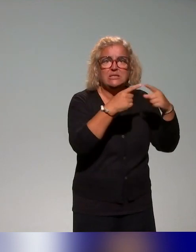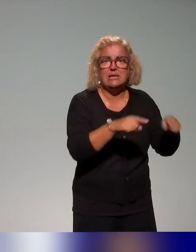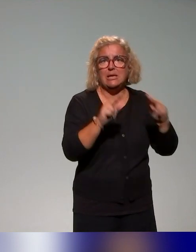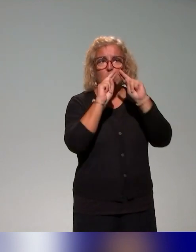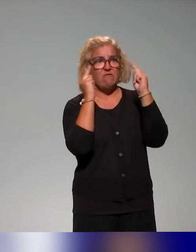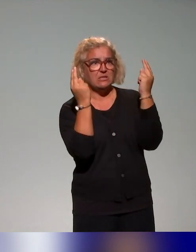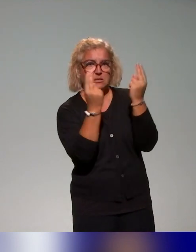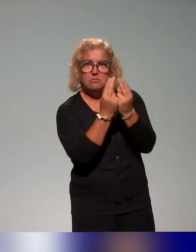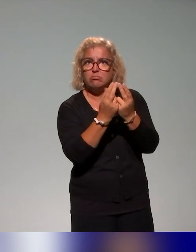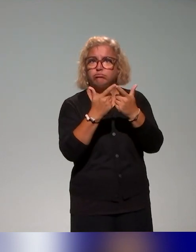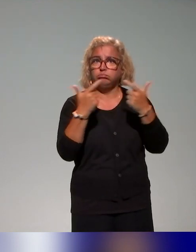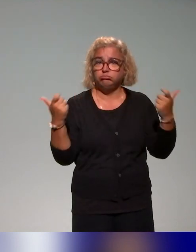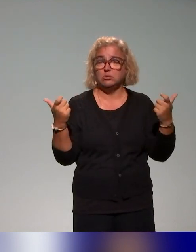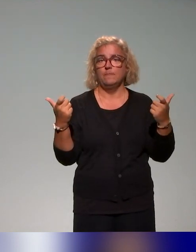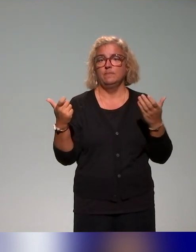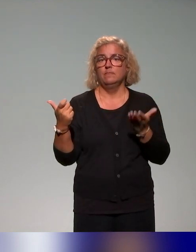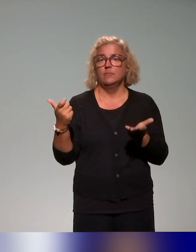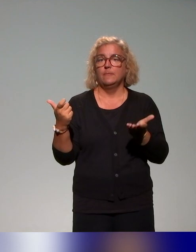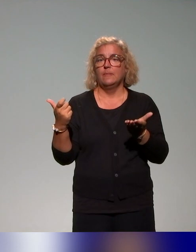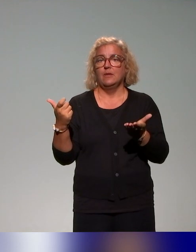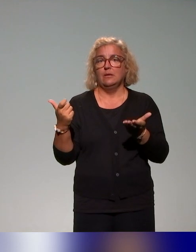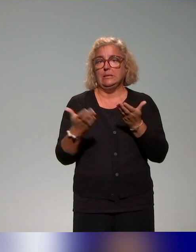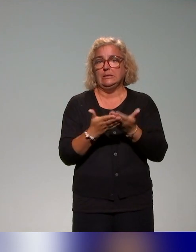Ça va être vraiment au cœur de notre intervention dans les formations,